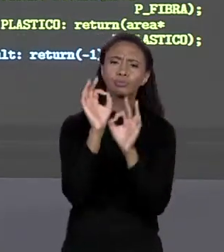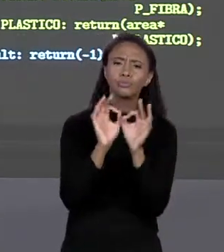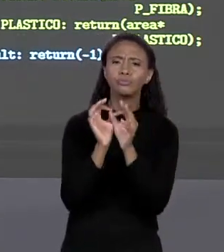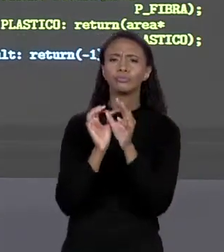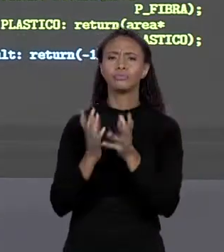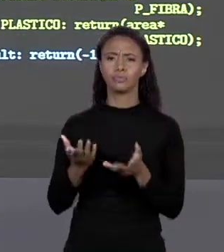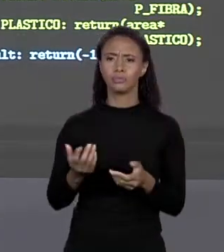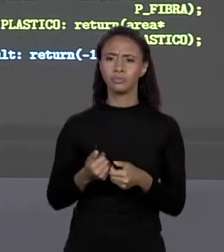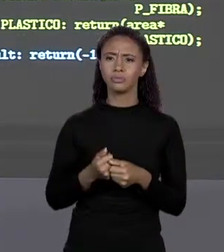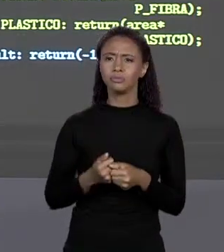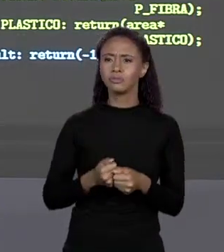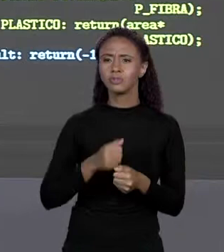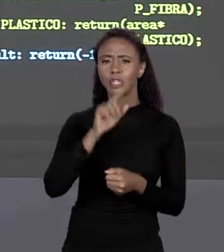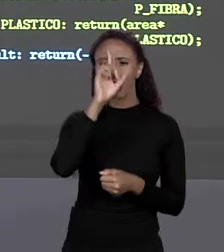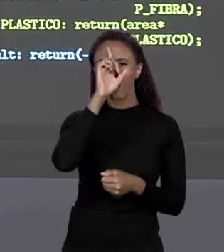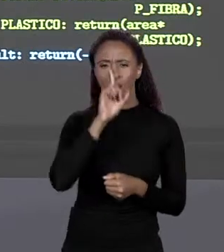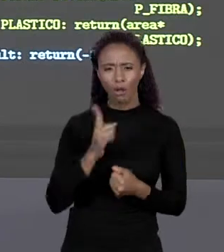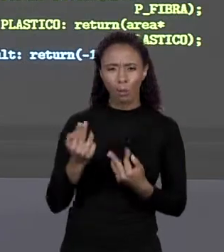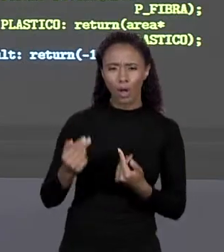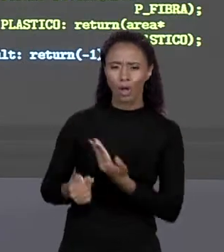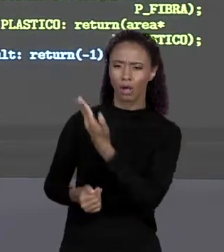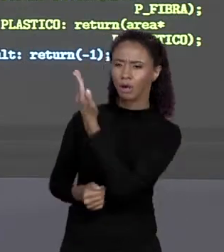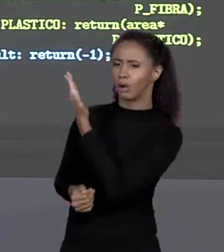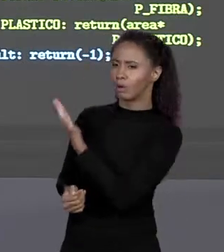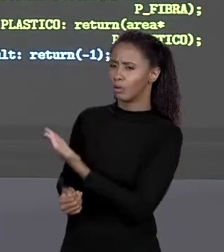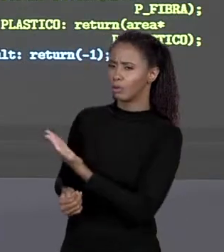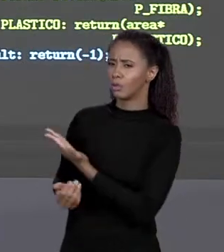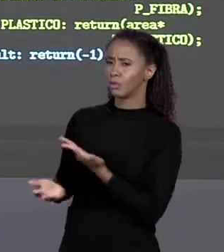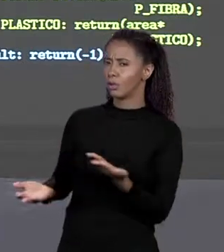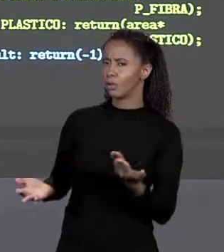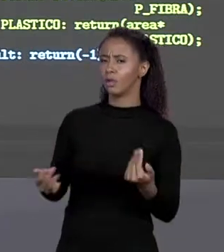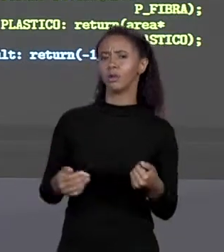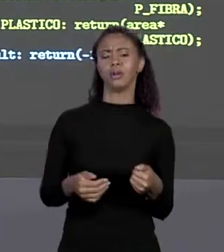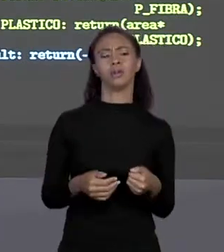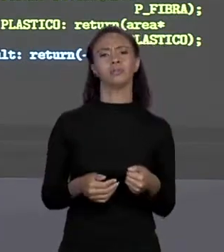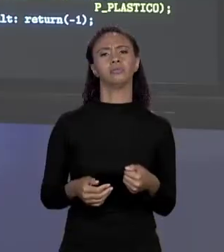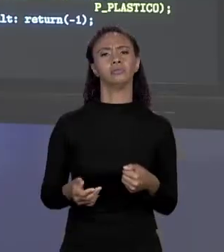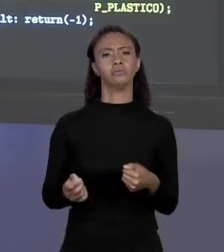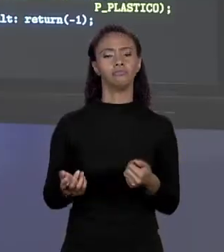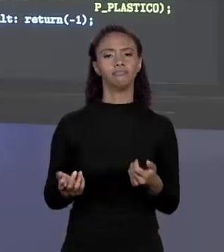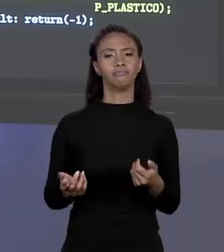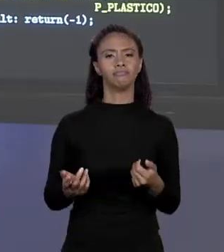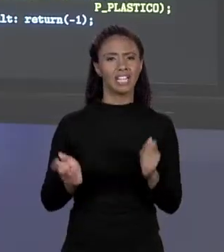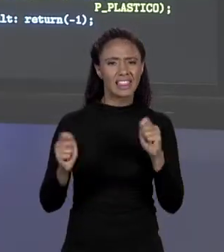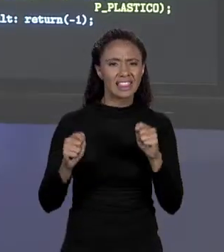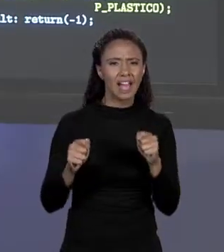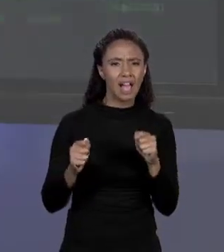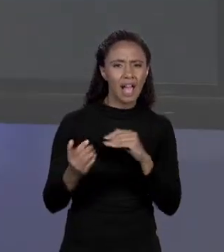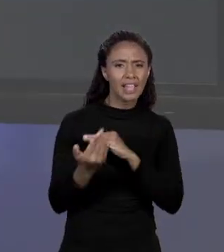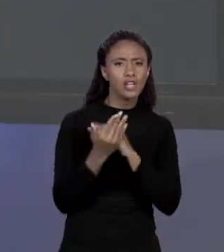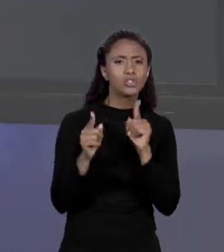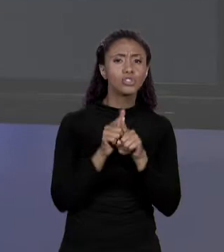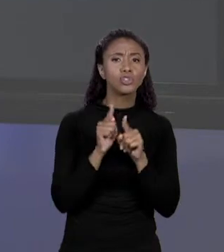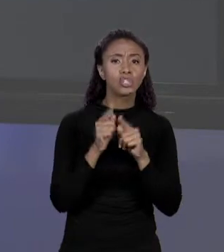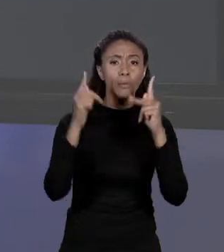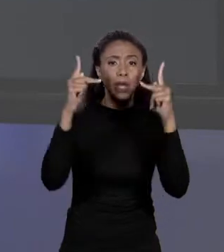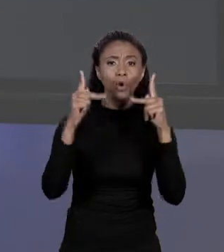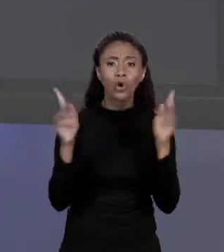ENTRE ALVENARIA E SEU PREÇO CERTO, MAS ALGO QUE SIMPLIFIQUE O CÓDIGO? E A RESPOSTA PARA ISSO AQUI É: